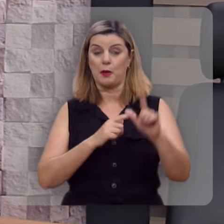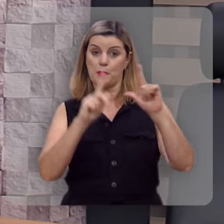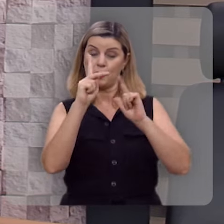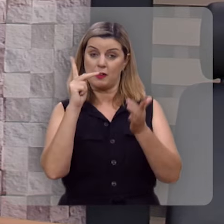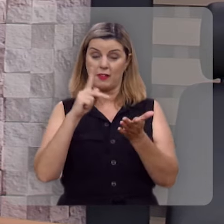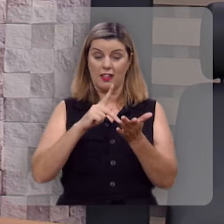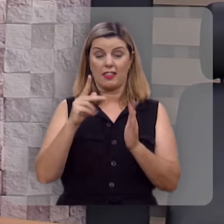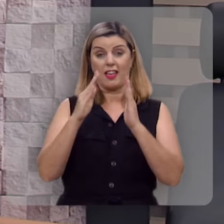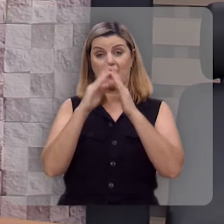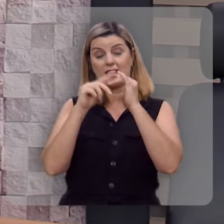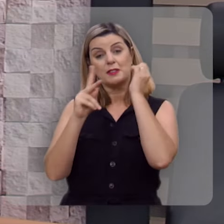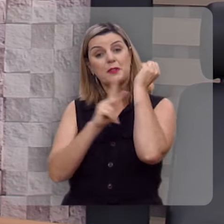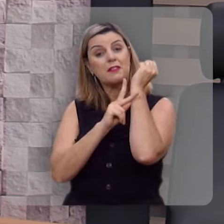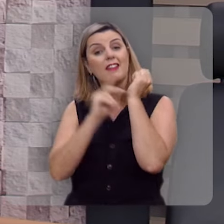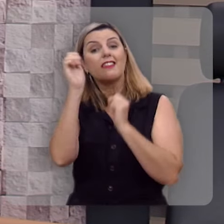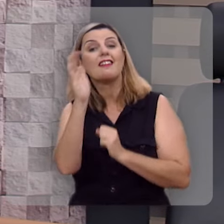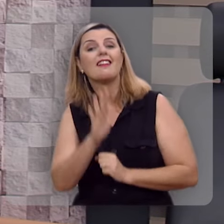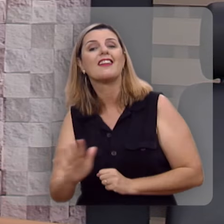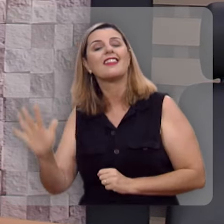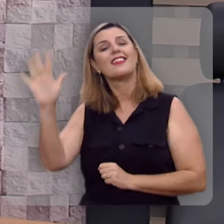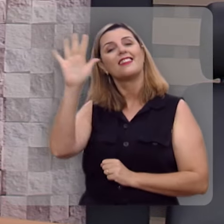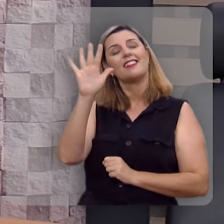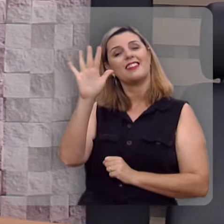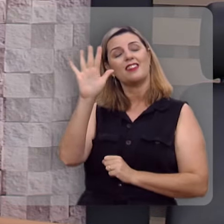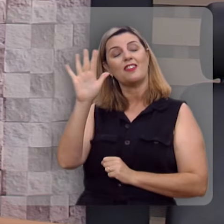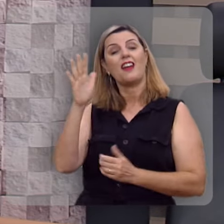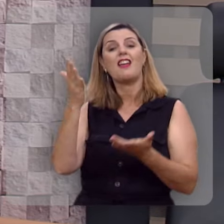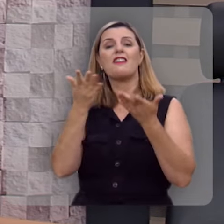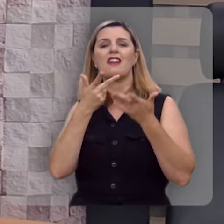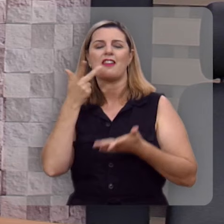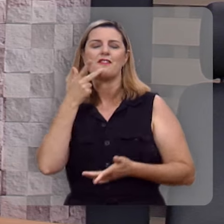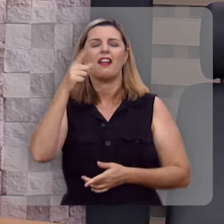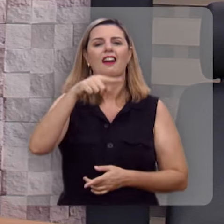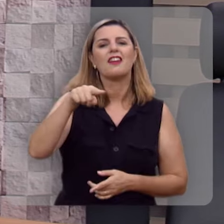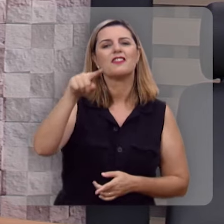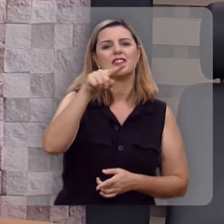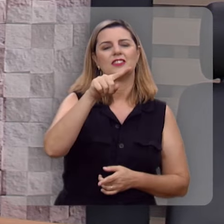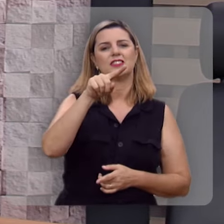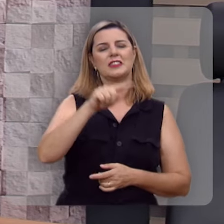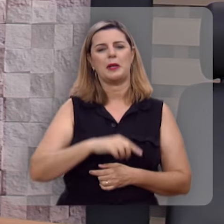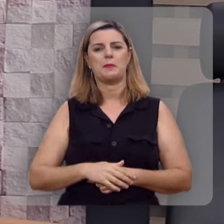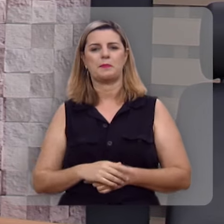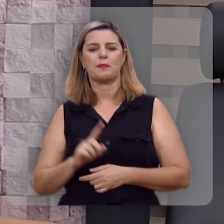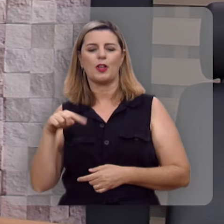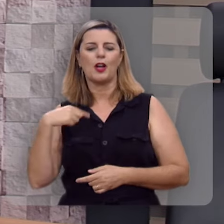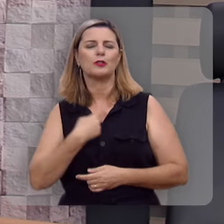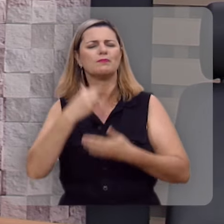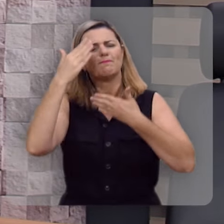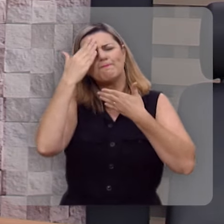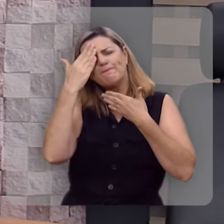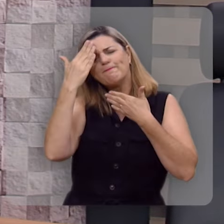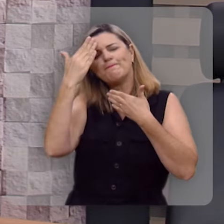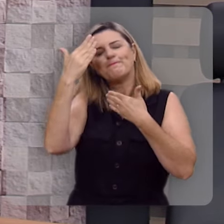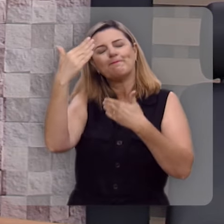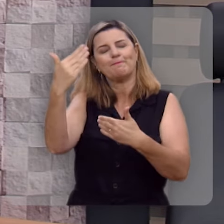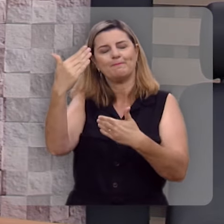Programa da Igreja Presbiteriana do Brasil, e eu quero registrar aqui a nossa gratidão